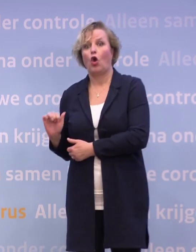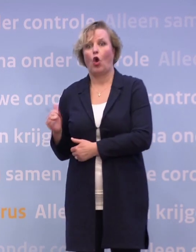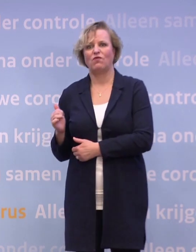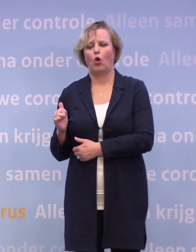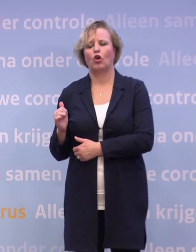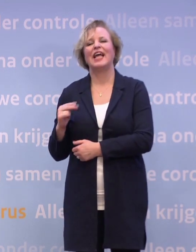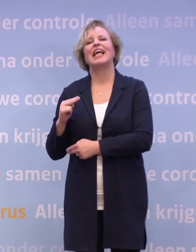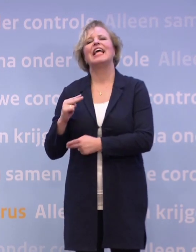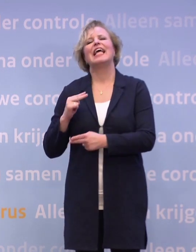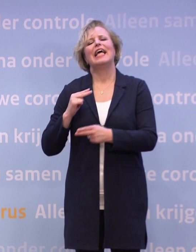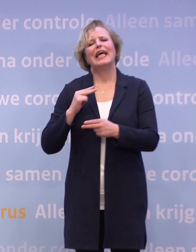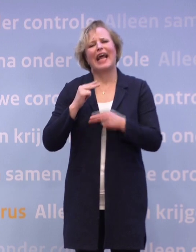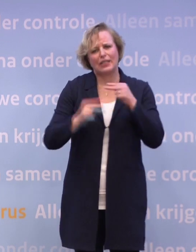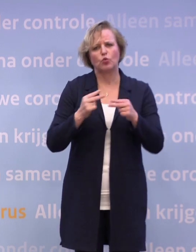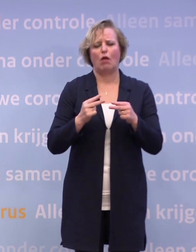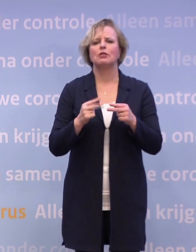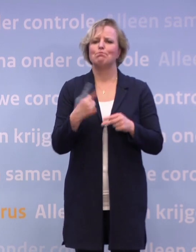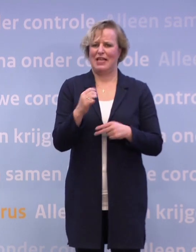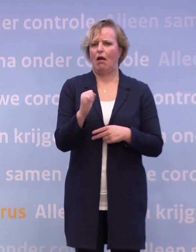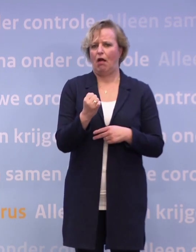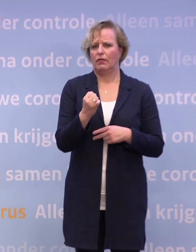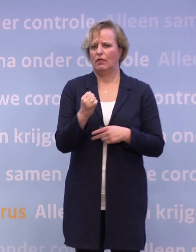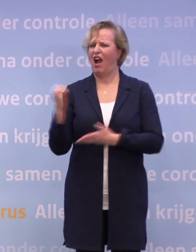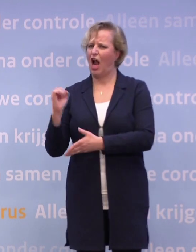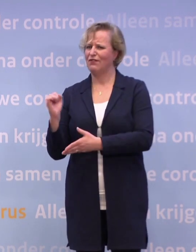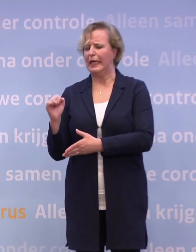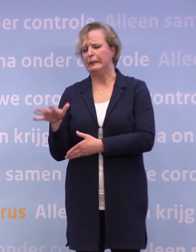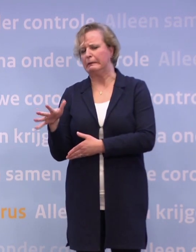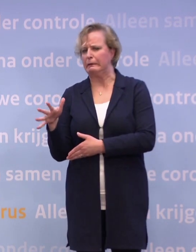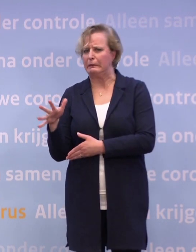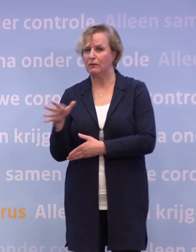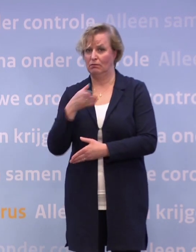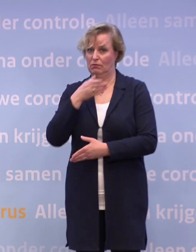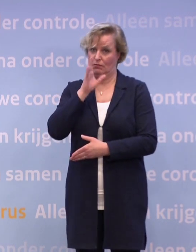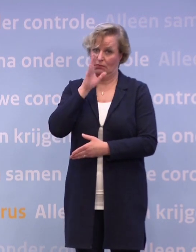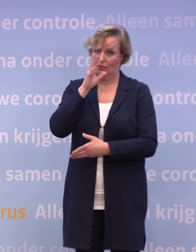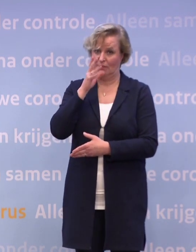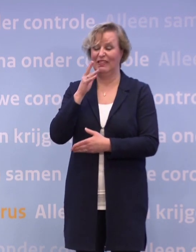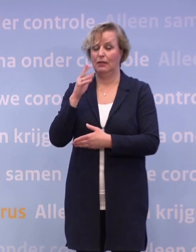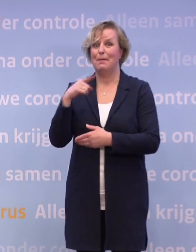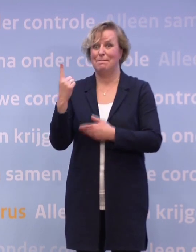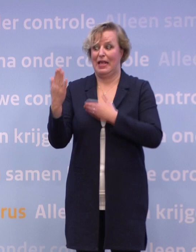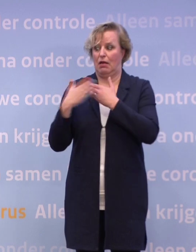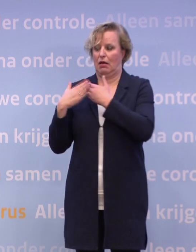Cafés is wat spannender, want dan sta je natuurlijk toch al snel... ...als er wat drank op is ook, dicht op elkaar, misschien te dicht op elkaar...